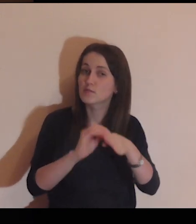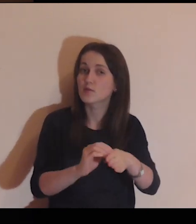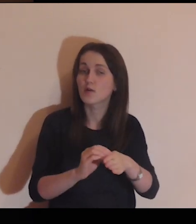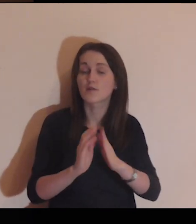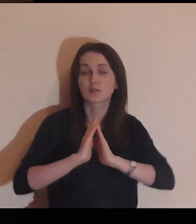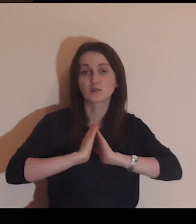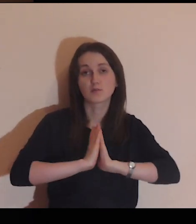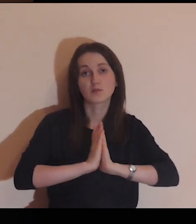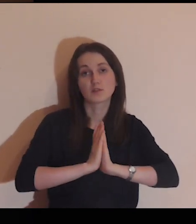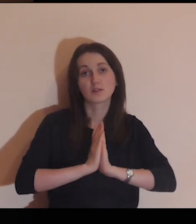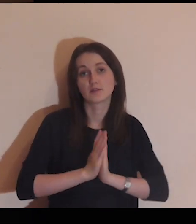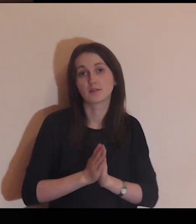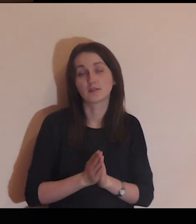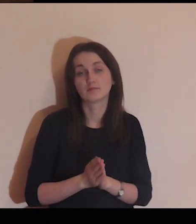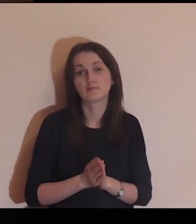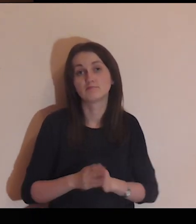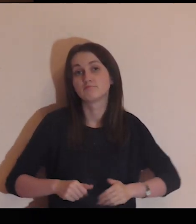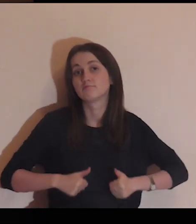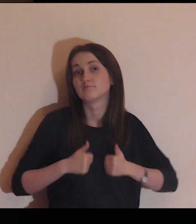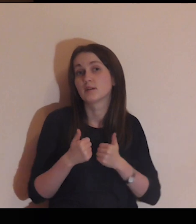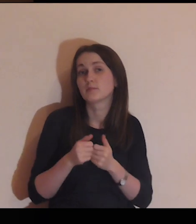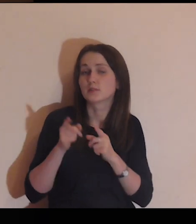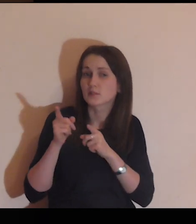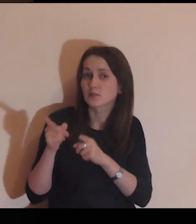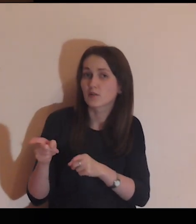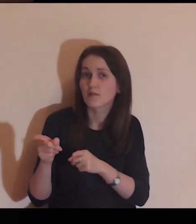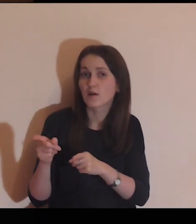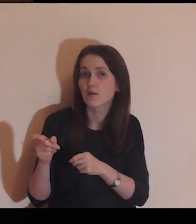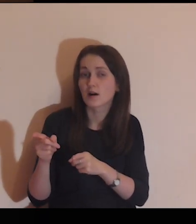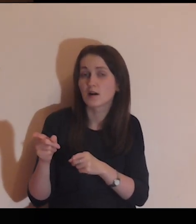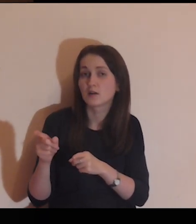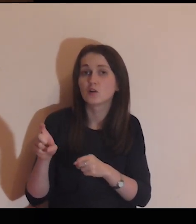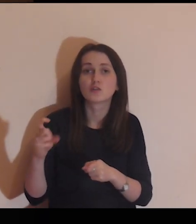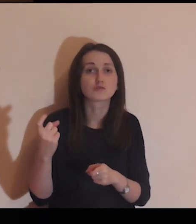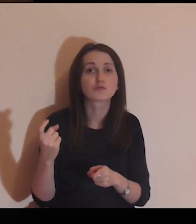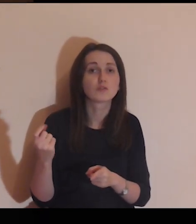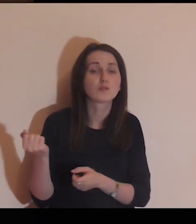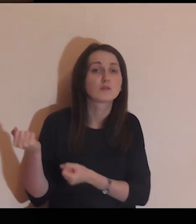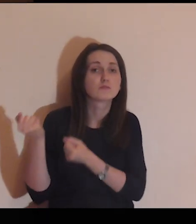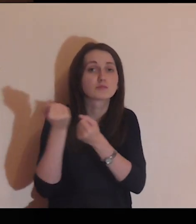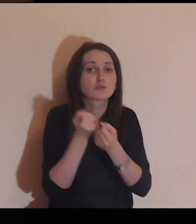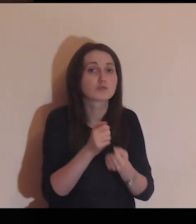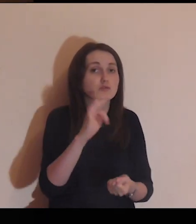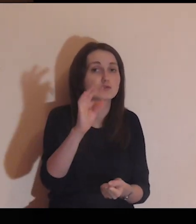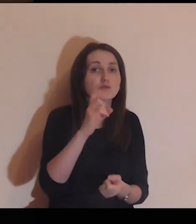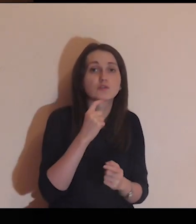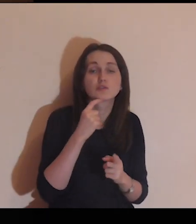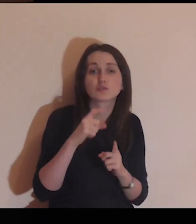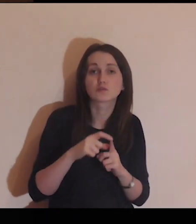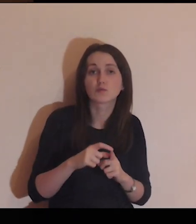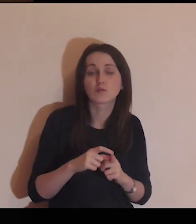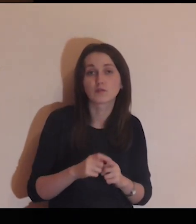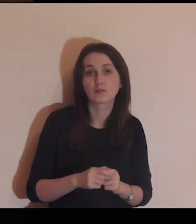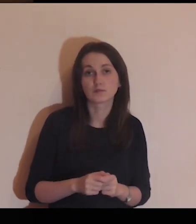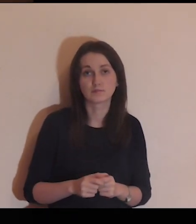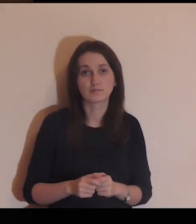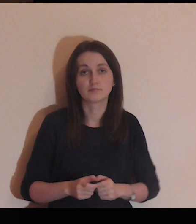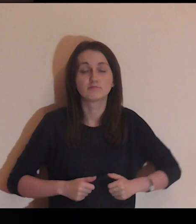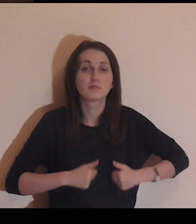Proszę Cię, Panie, abyś tak poprowadził tę modlitwę, aby ona mnie kierowała, na to, co przynosi Twoje słowo.